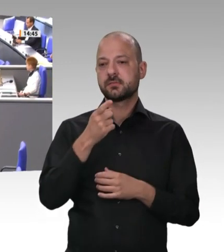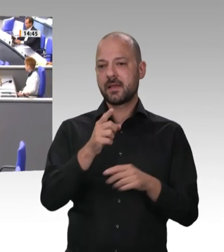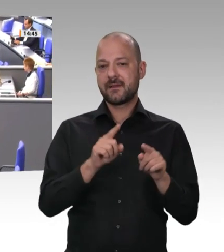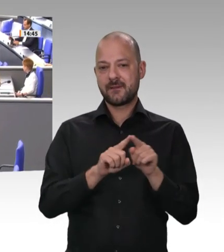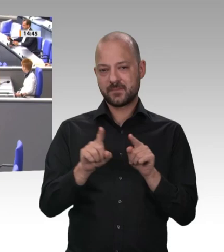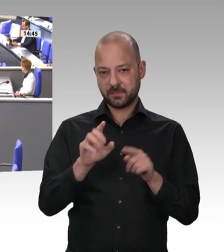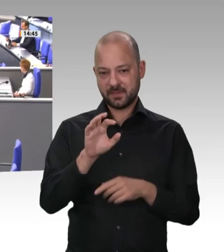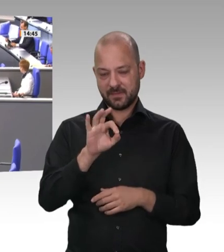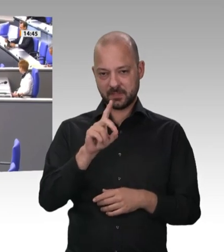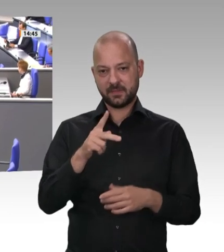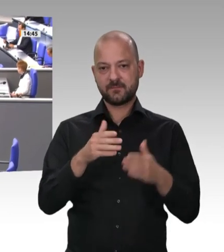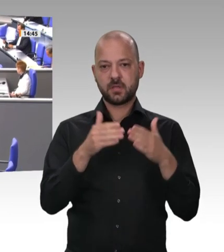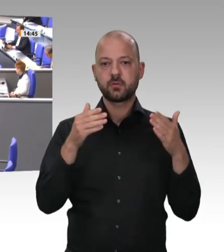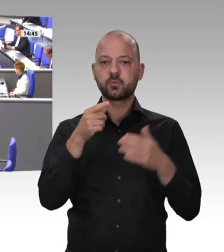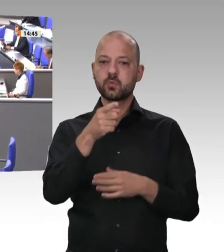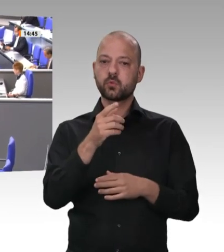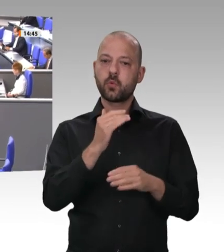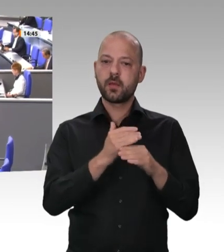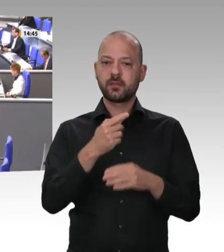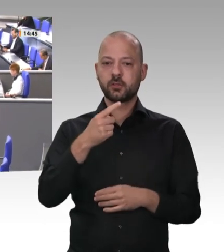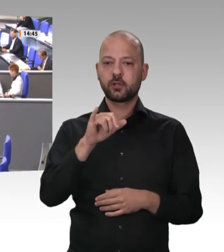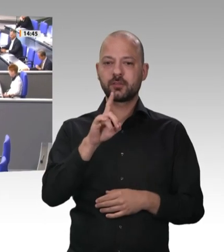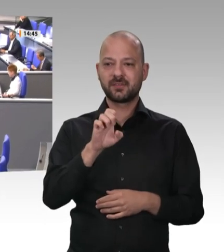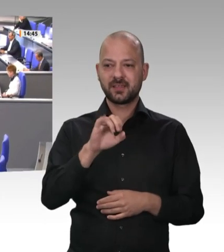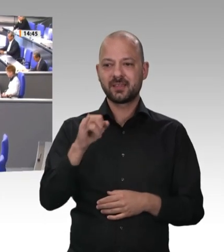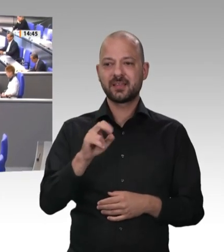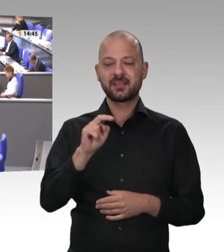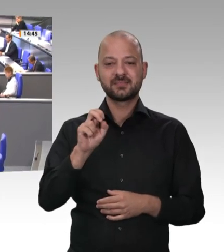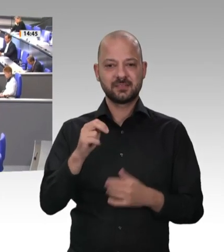Als Freie Demokraten stehen wir hinter den Arbeitnehmern, und wir stehen – deshalb